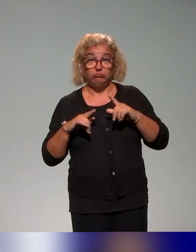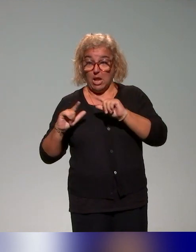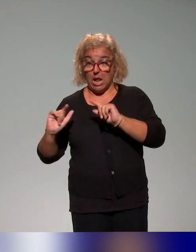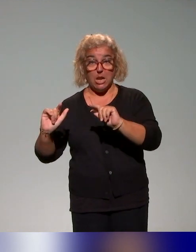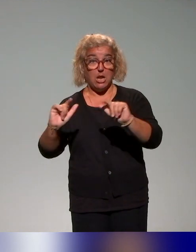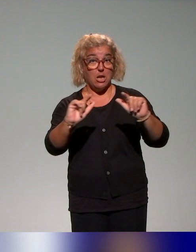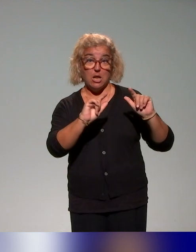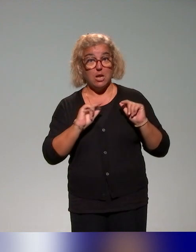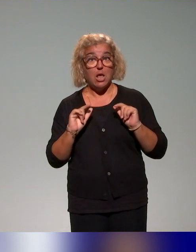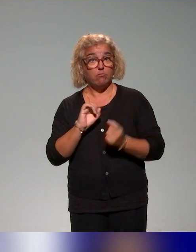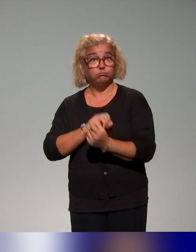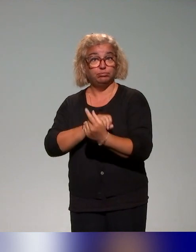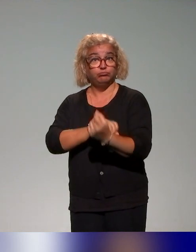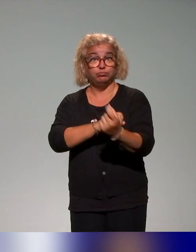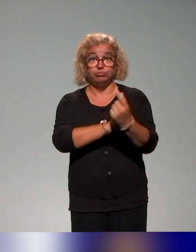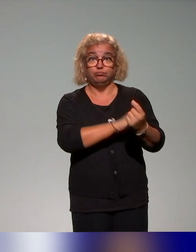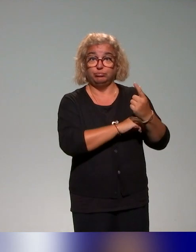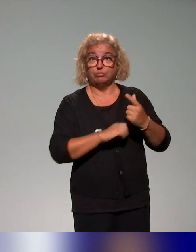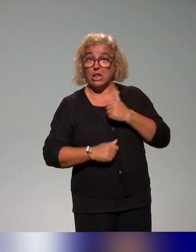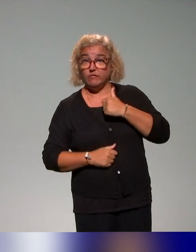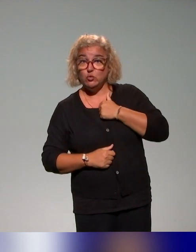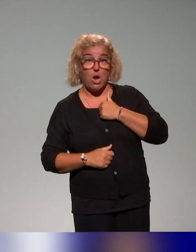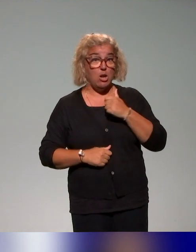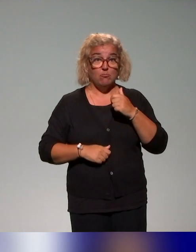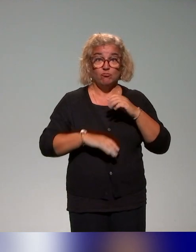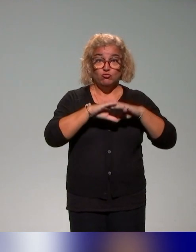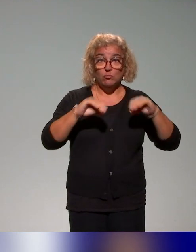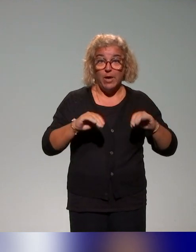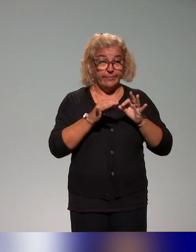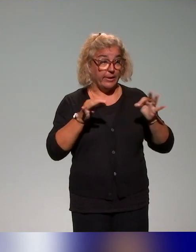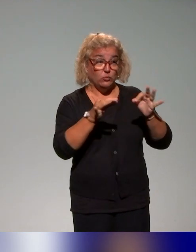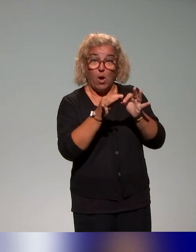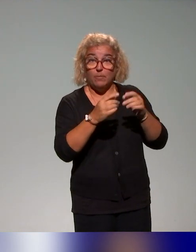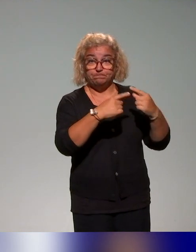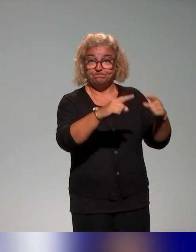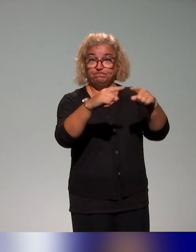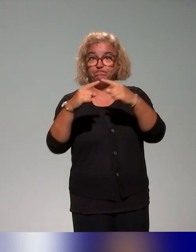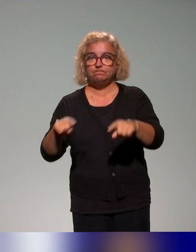des initiatives locales, individuelles. L'idée, c'était d'aller au plus proche de ce qui existait par une